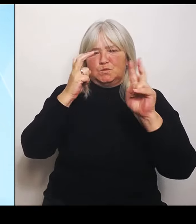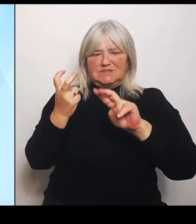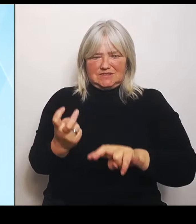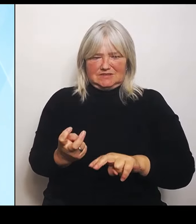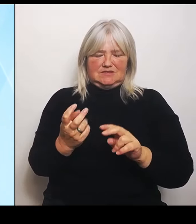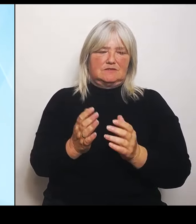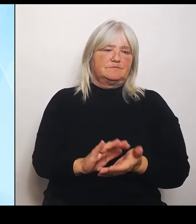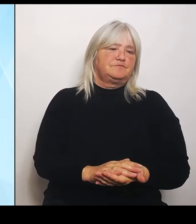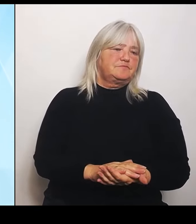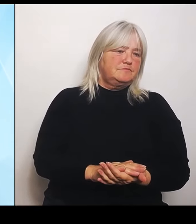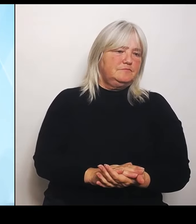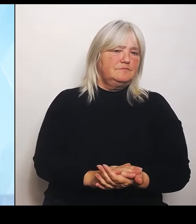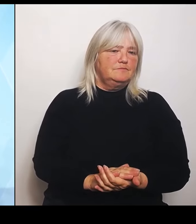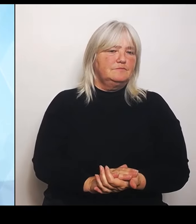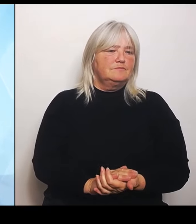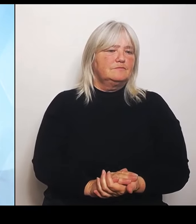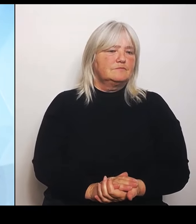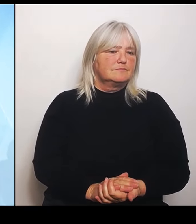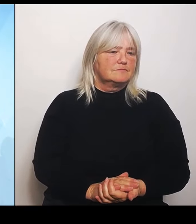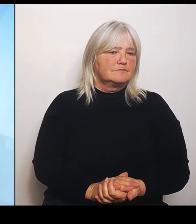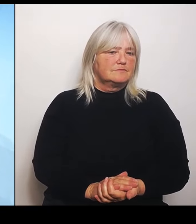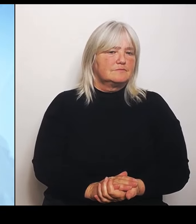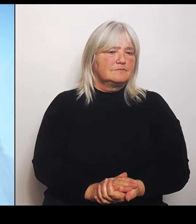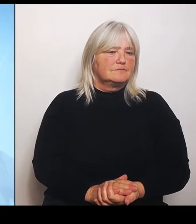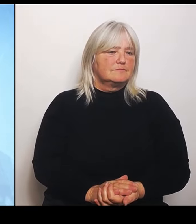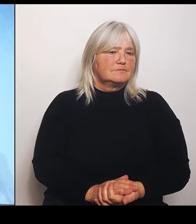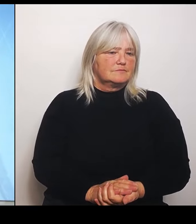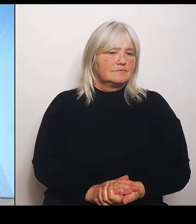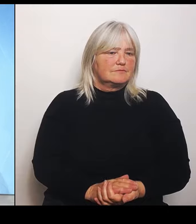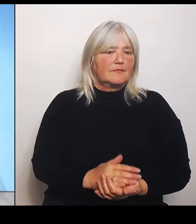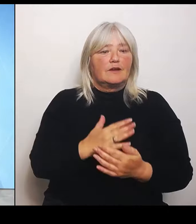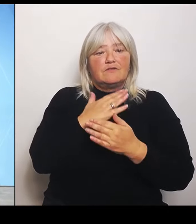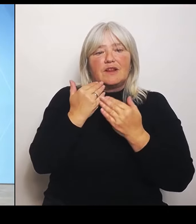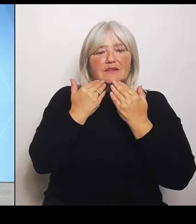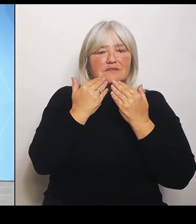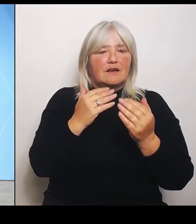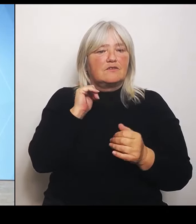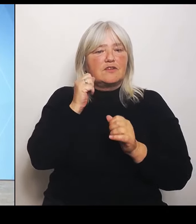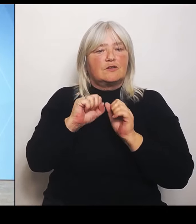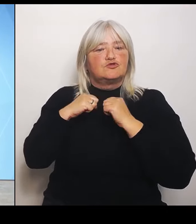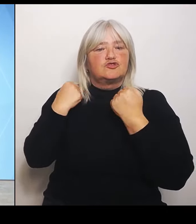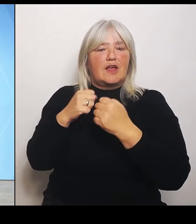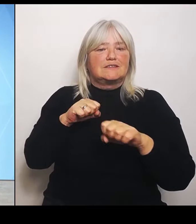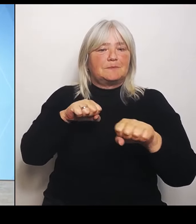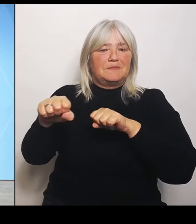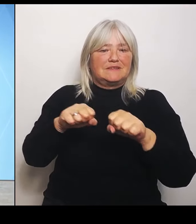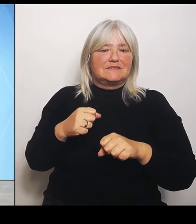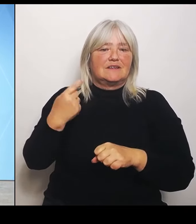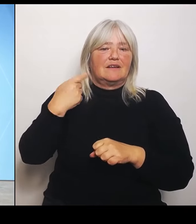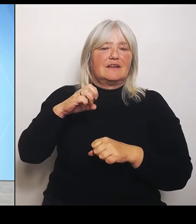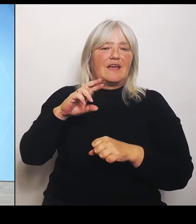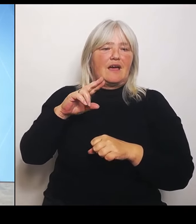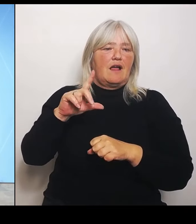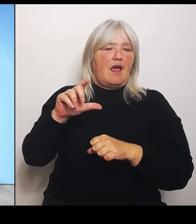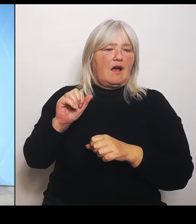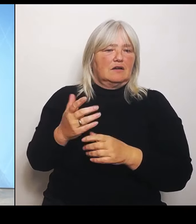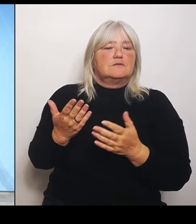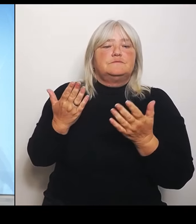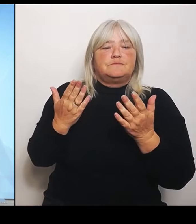(Rednerwechsel) Vielen Dank, Frau Staatsministerin Gerlach. Bitte. (Rednerwechsel) Ja , meine Damen und Herren, wir haben eine sehr, sehr schwierige Lage, in der sich gerade die Krankenhäuser